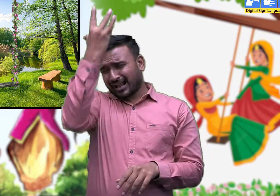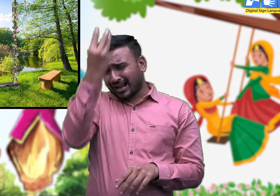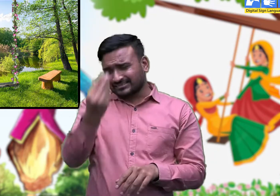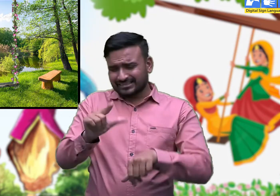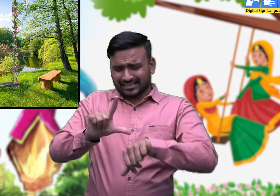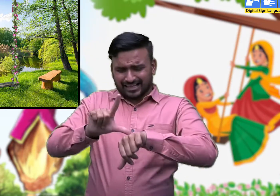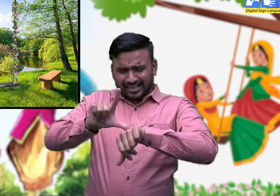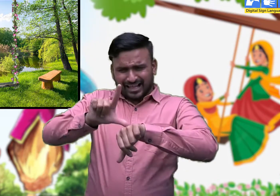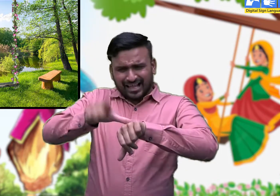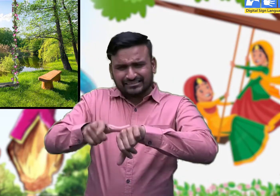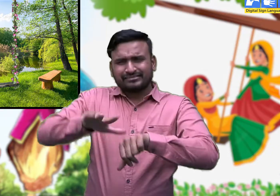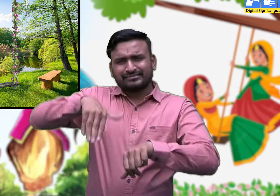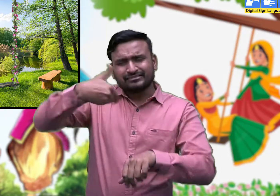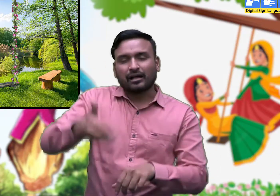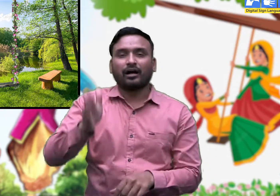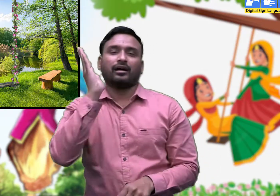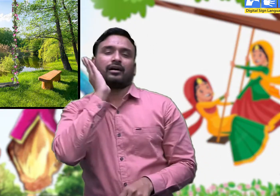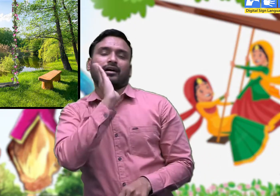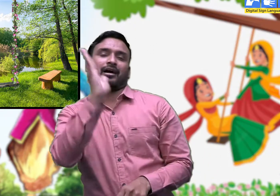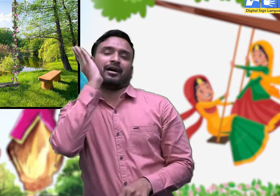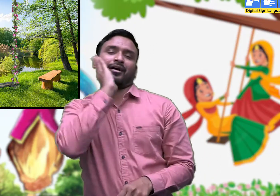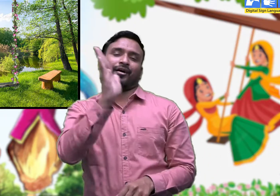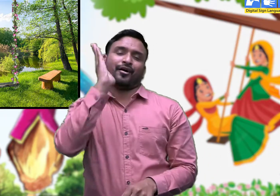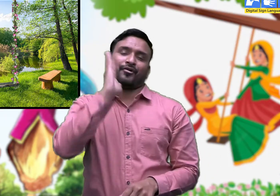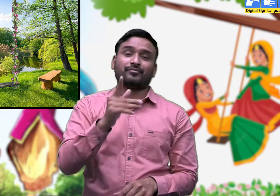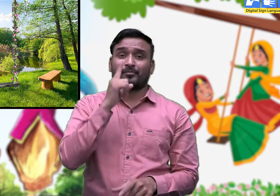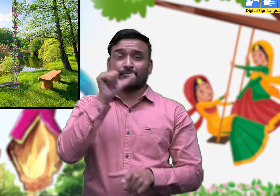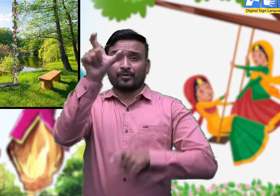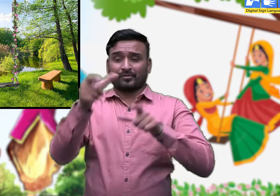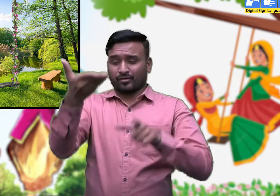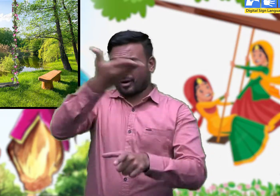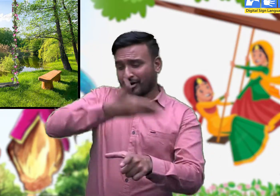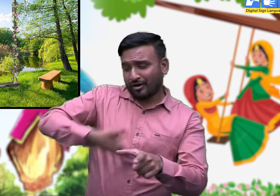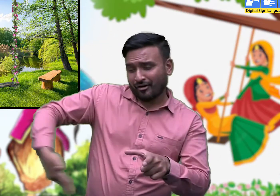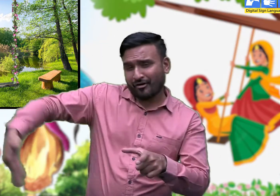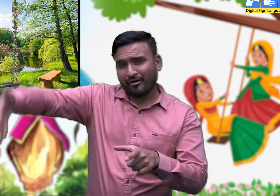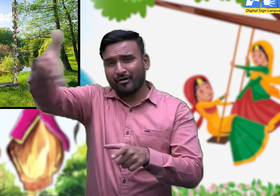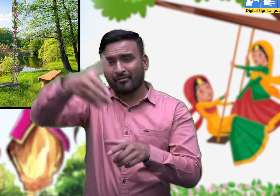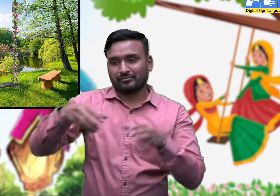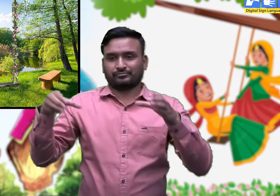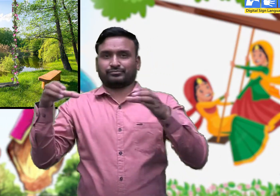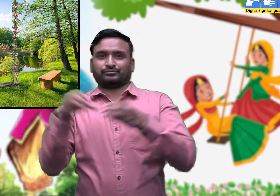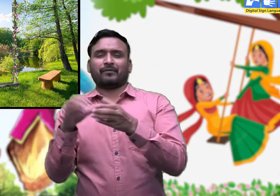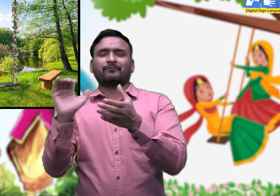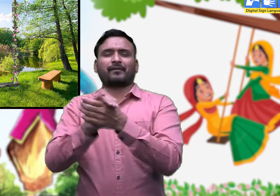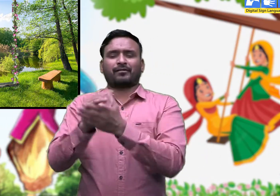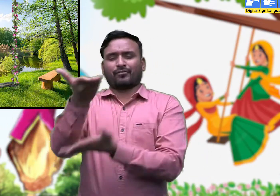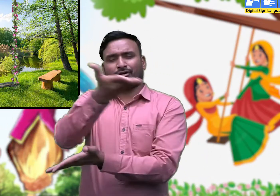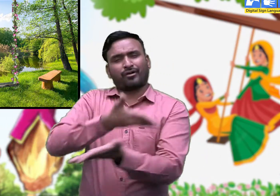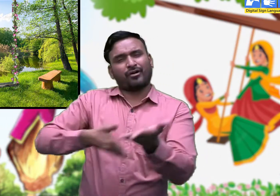देर रात तक भी महिलाएँ गीत गाती हुई झूलती रहती हैं।